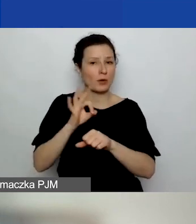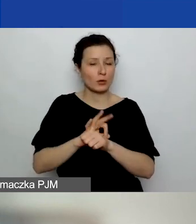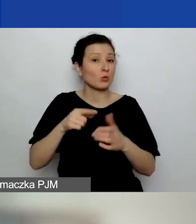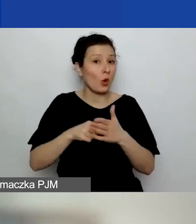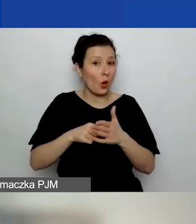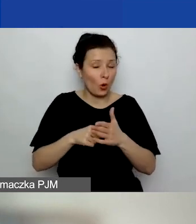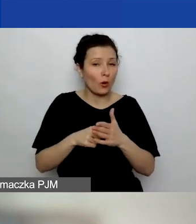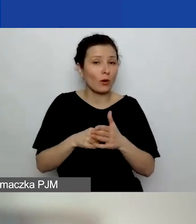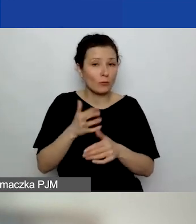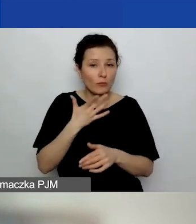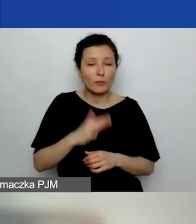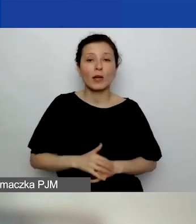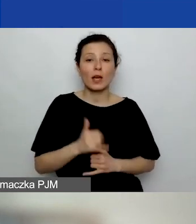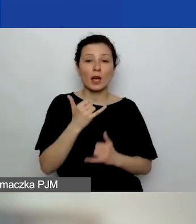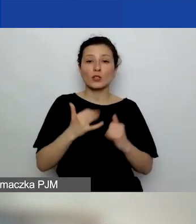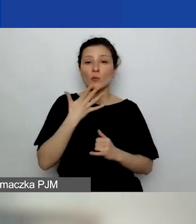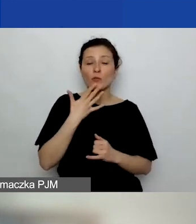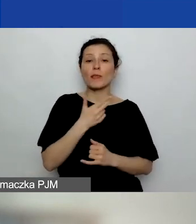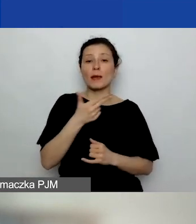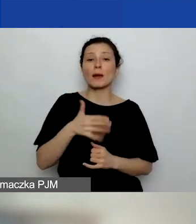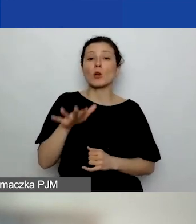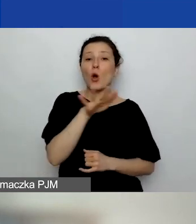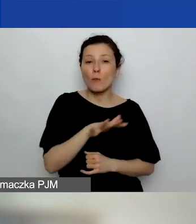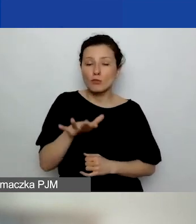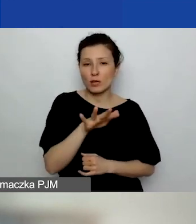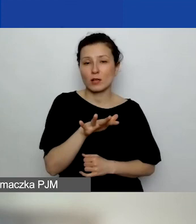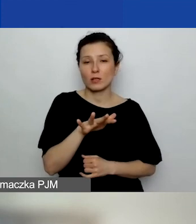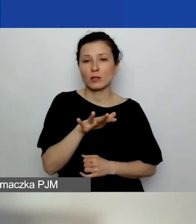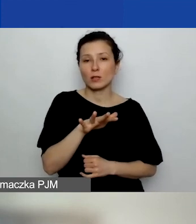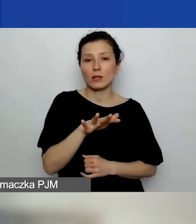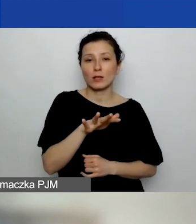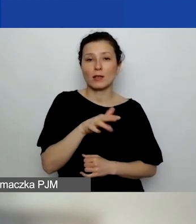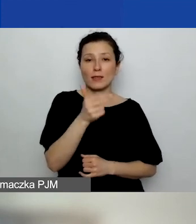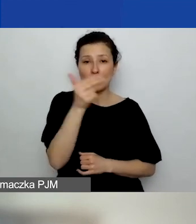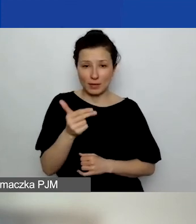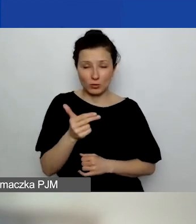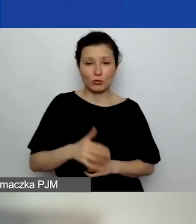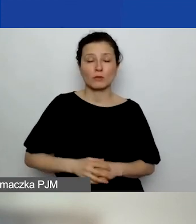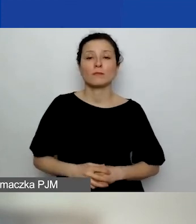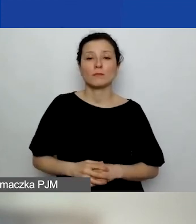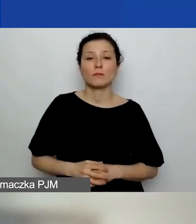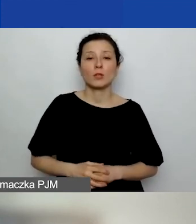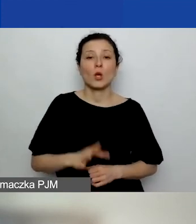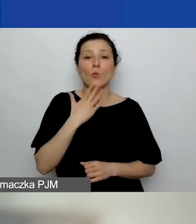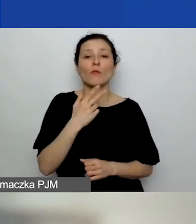Natomiast jeżeli mówimy o obszarach tematycznych, to mówimy o czterech obszarach,